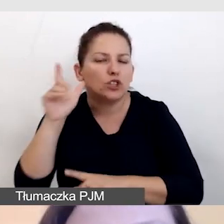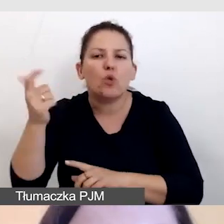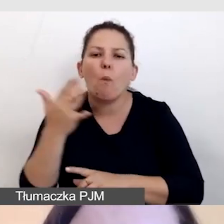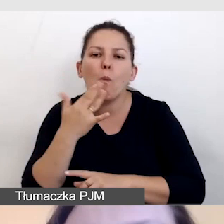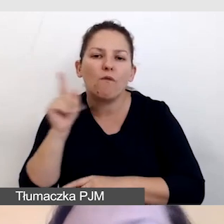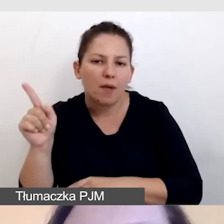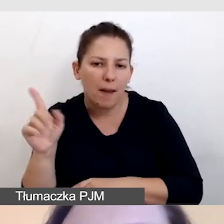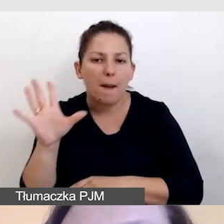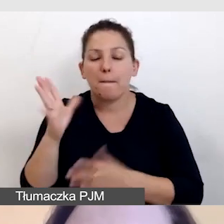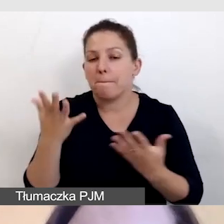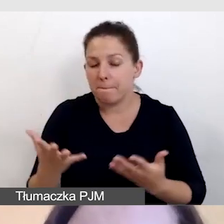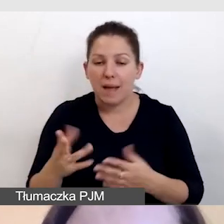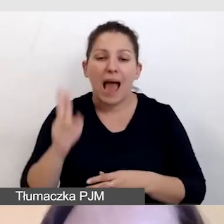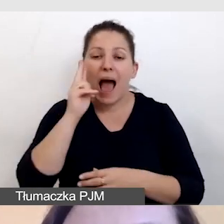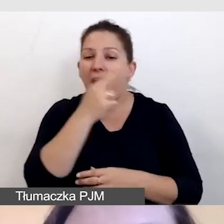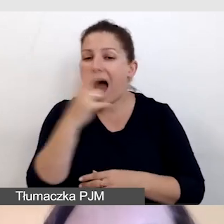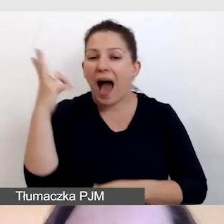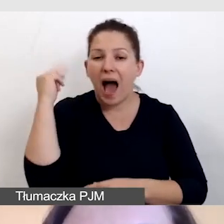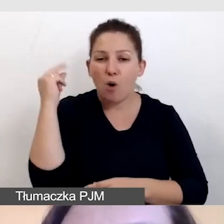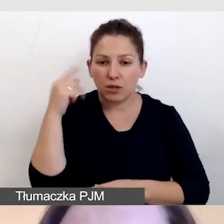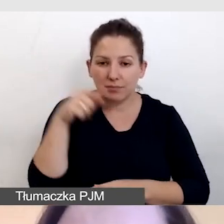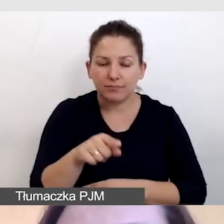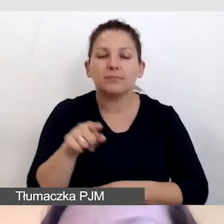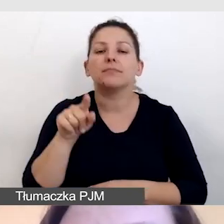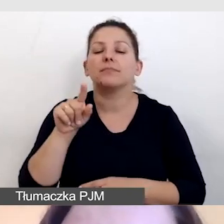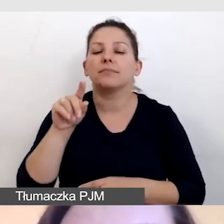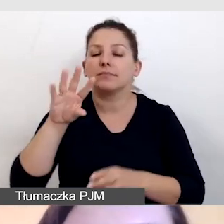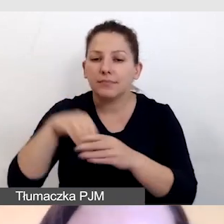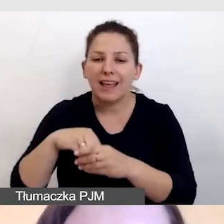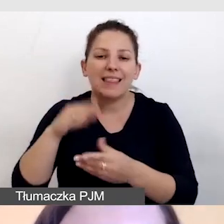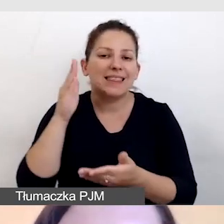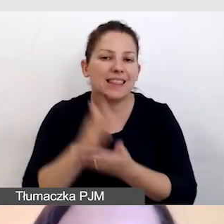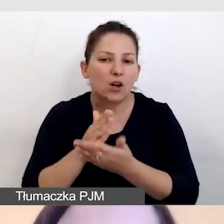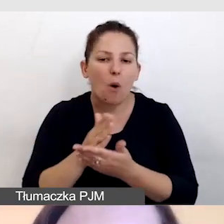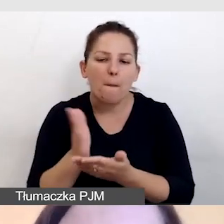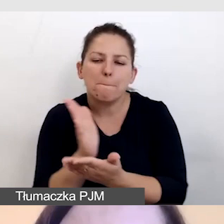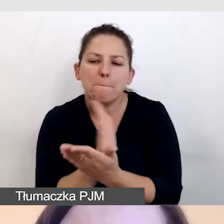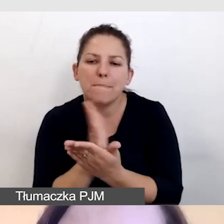Bowiem audiodeskrypcja pojawia się tylko między wypowiedziami,